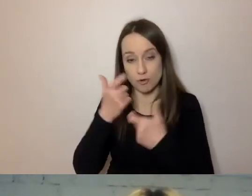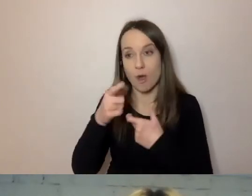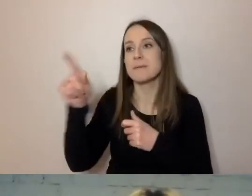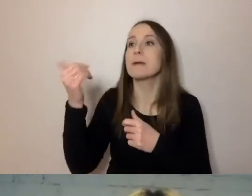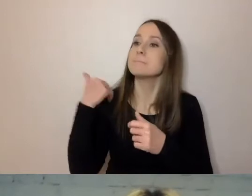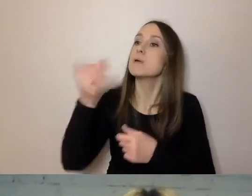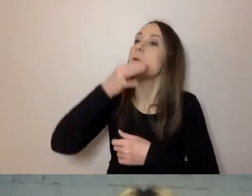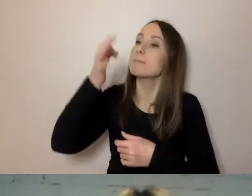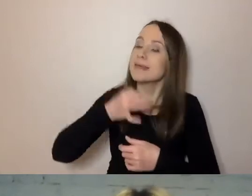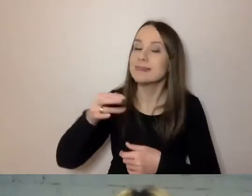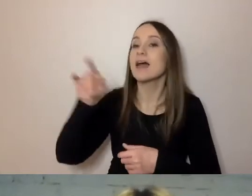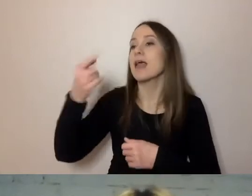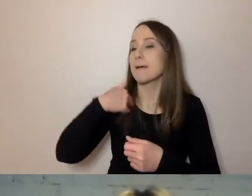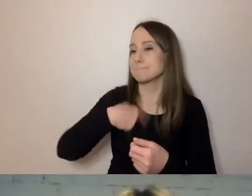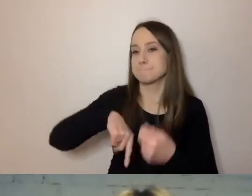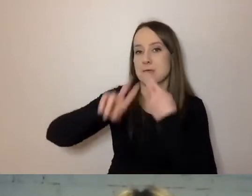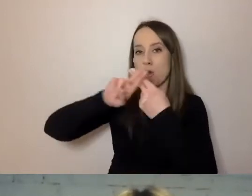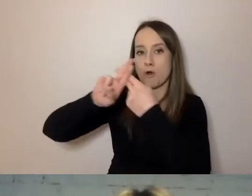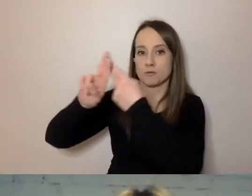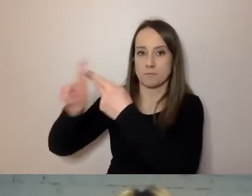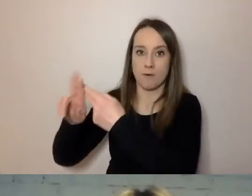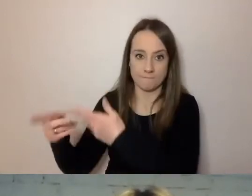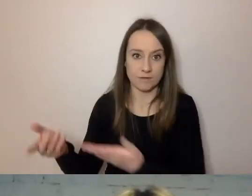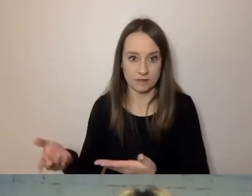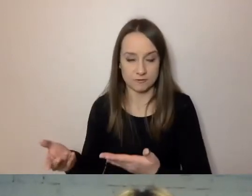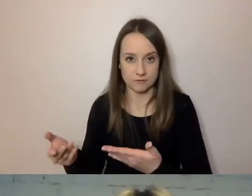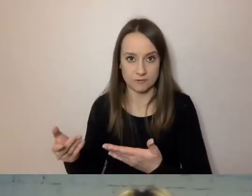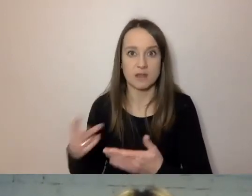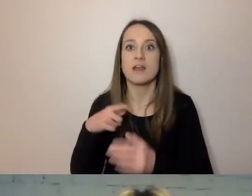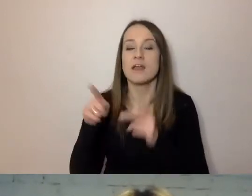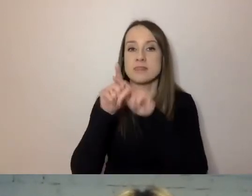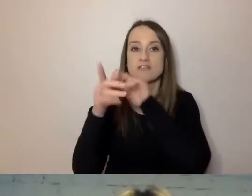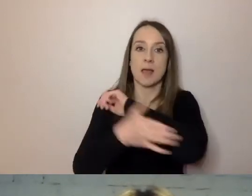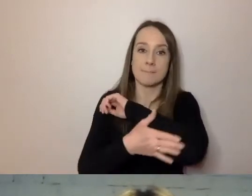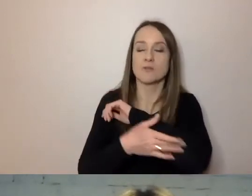My odpowiadamy na takiej i takiej podstawie, że może pan to zrobić”.